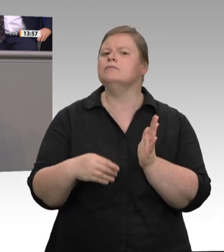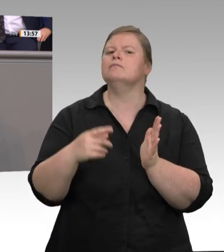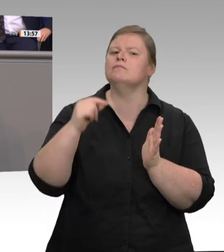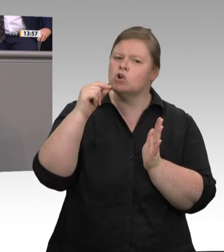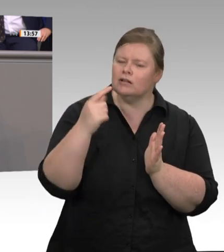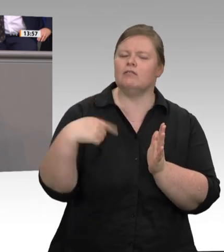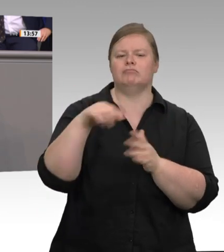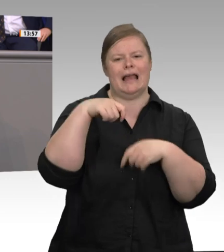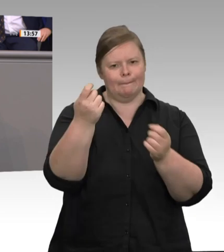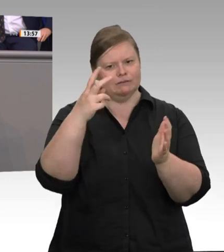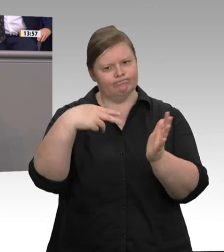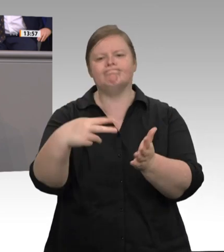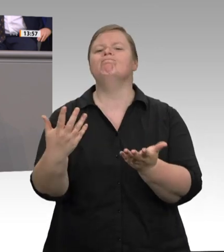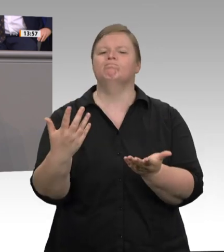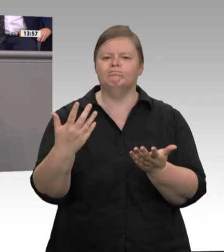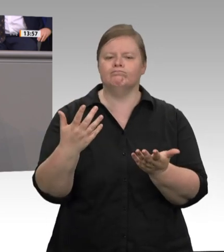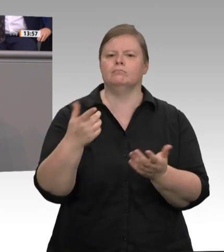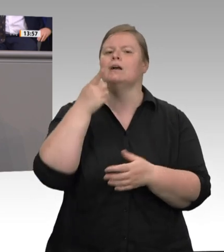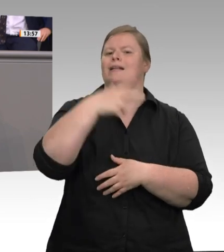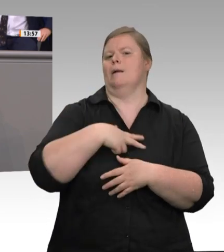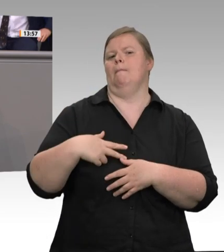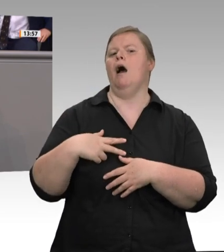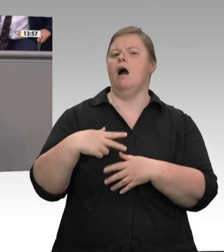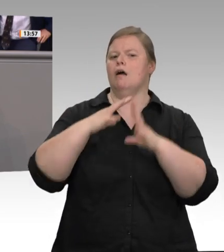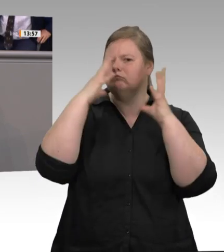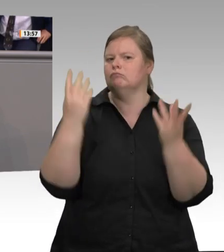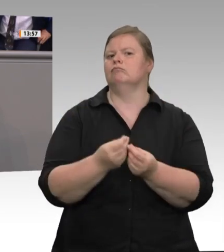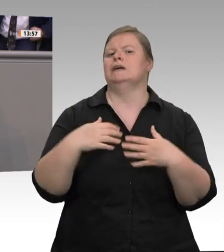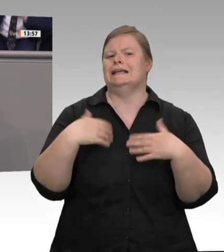das peinlich. Ich glaube, dass sich Ludwig Erhard bei dieser Form von Wettbewerb im